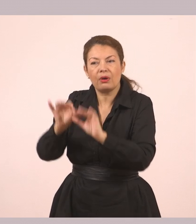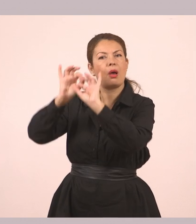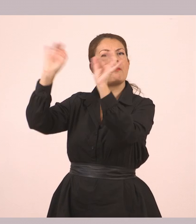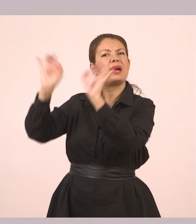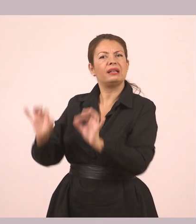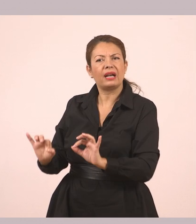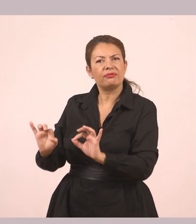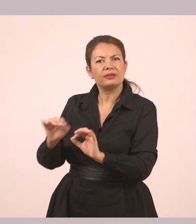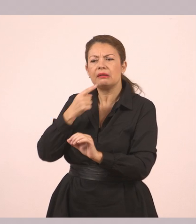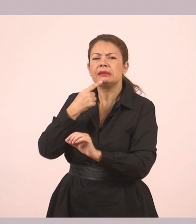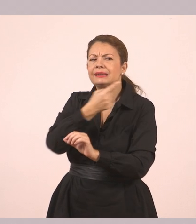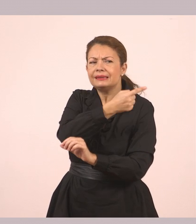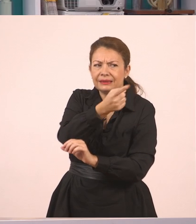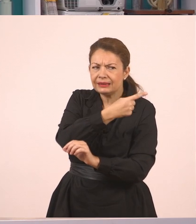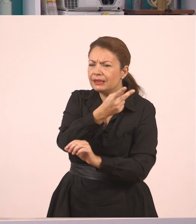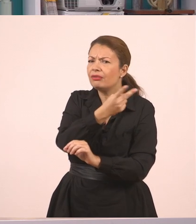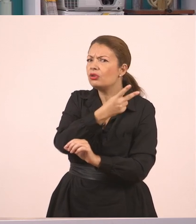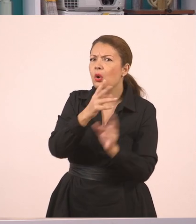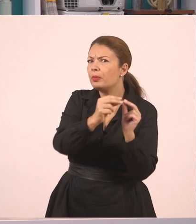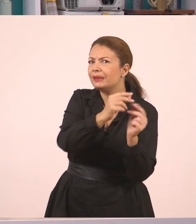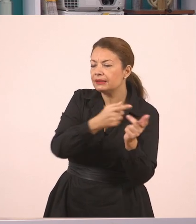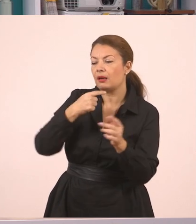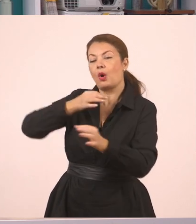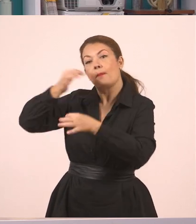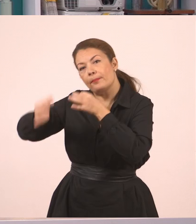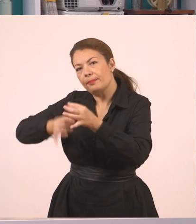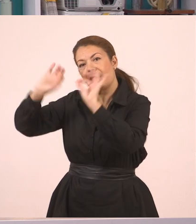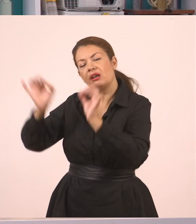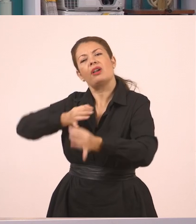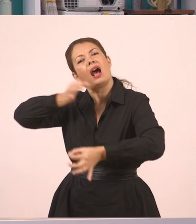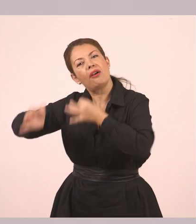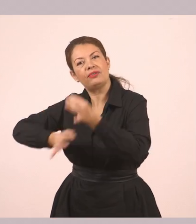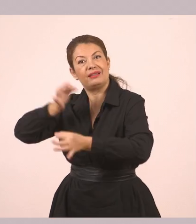Εμείς μέσα, είπαμε αυτό... Για να γίνει λοιπόν αυτό,